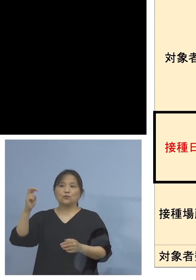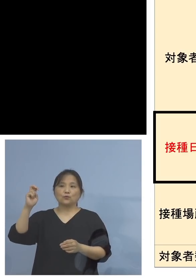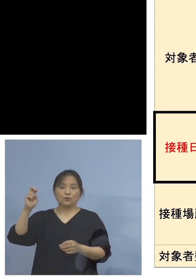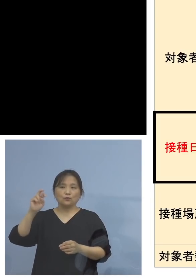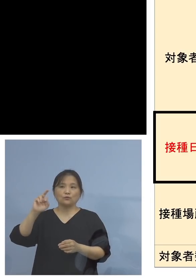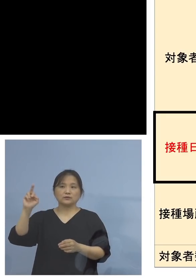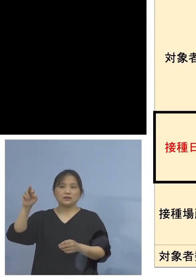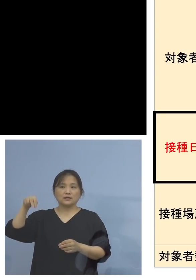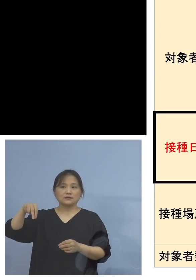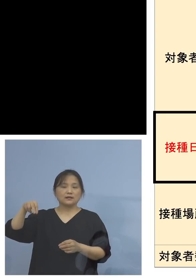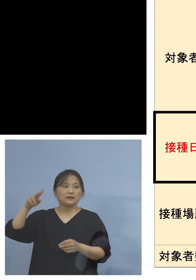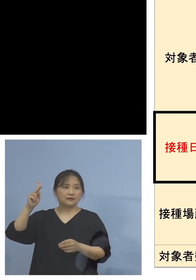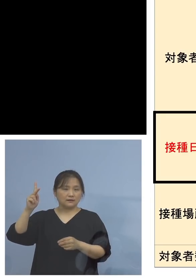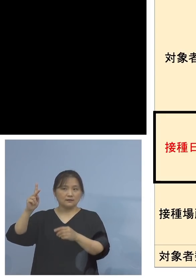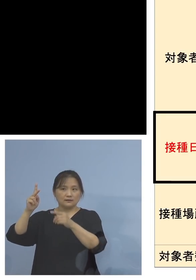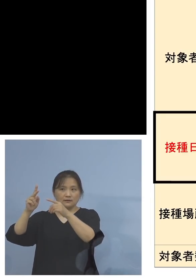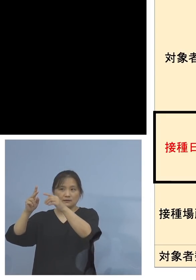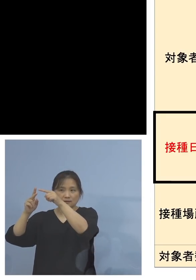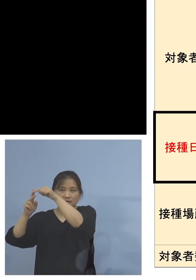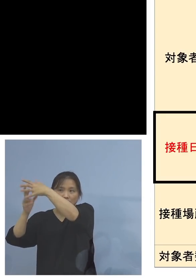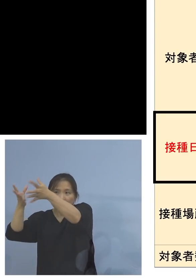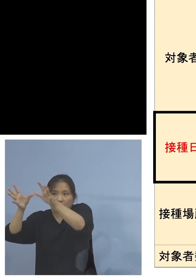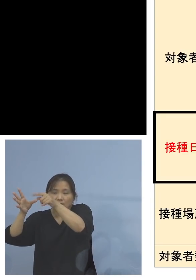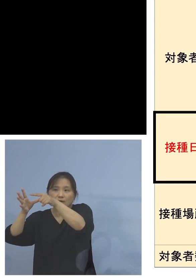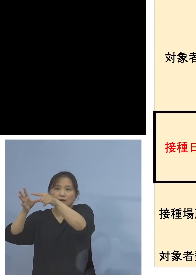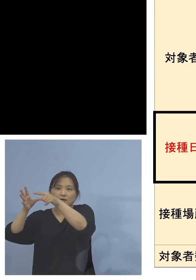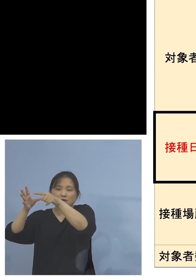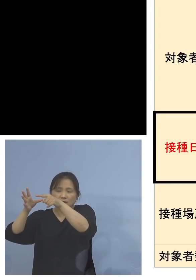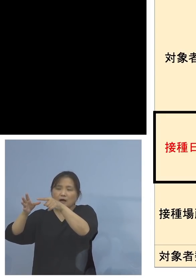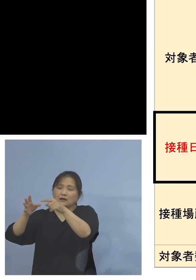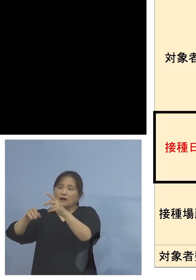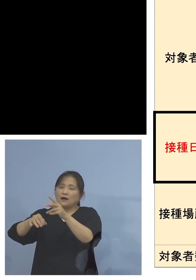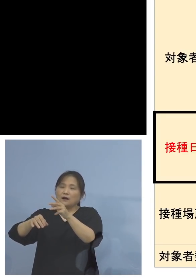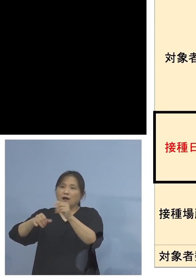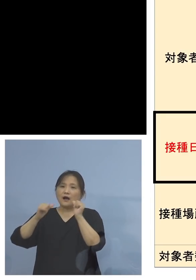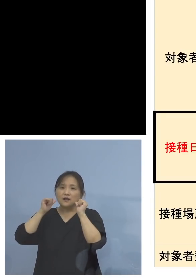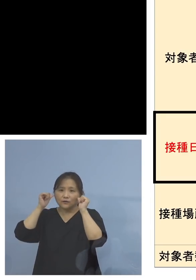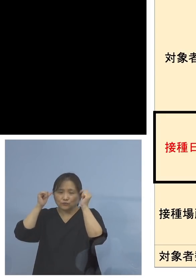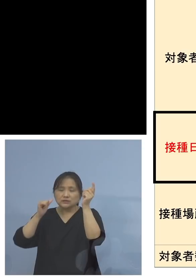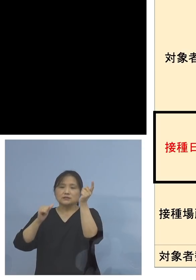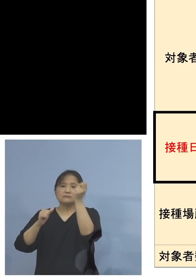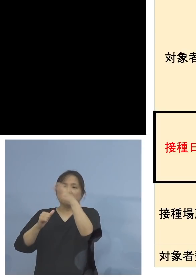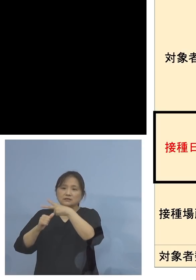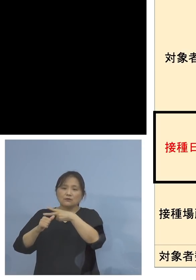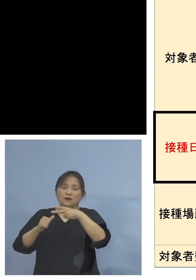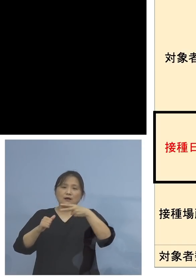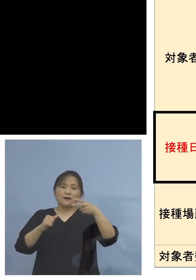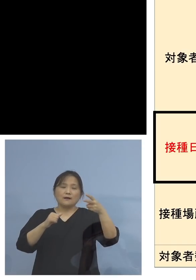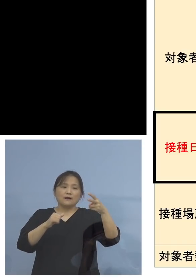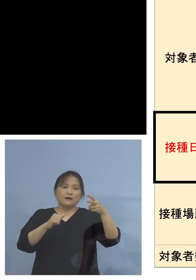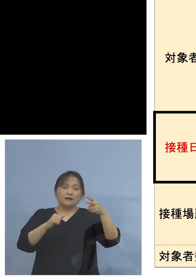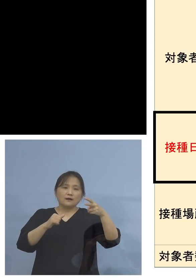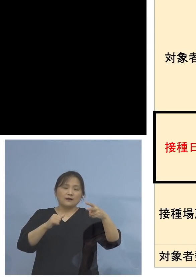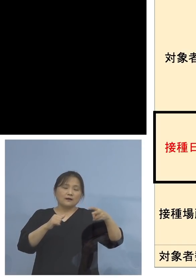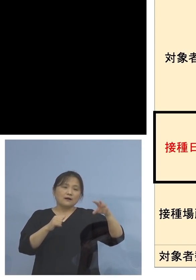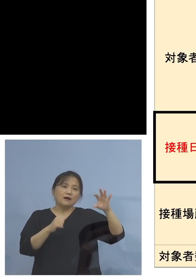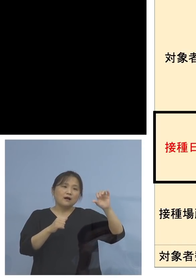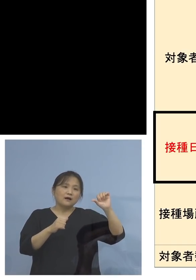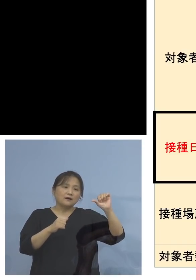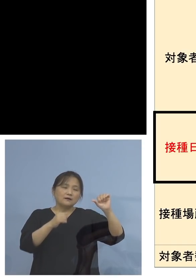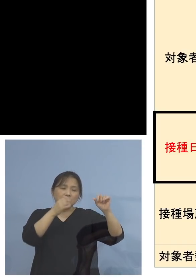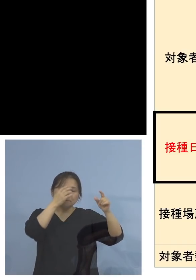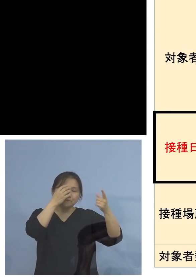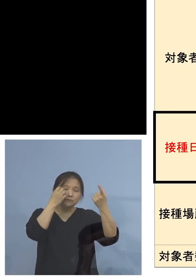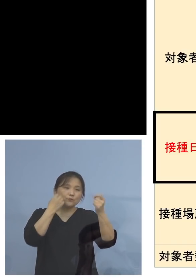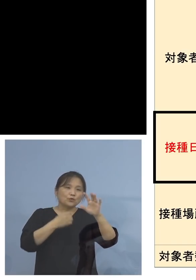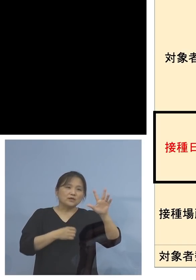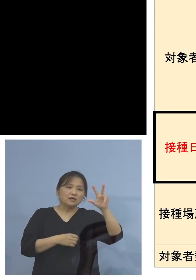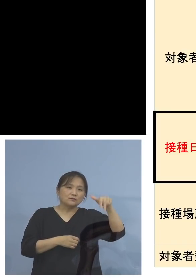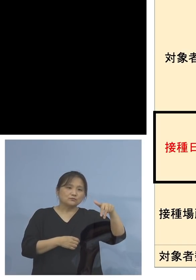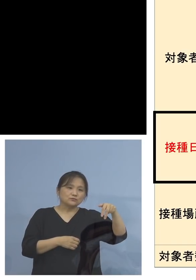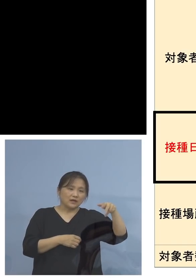アレルギーの関係、特にモデルナ、あるいは ファイザー、mRNA、このアレルギーのある